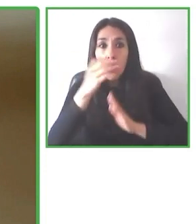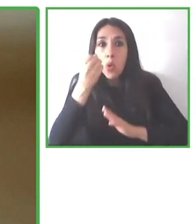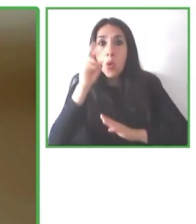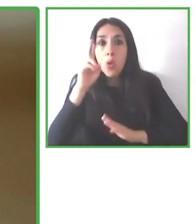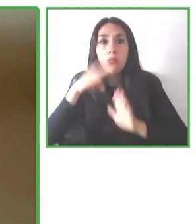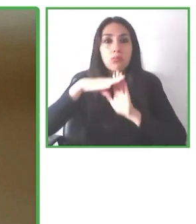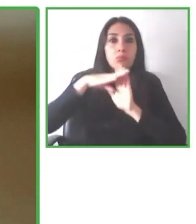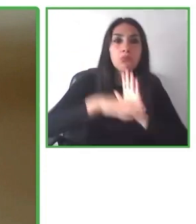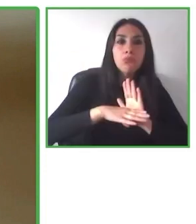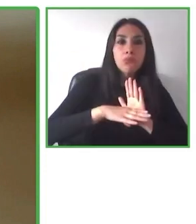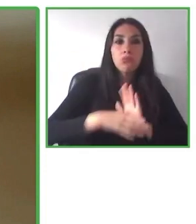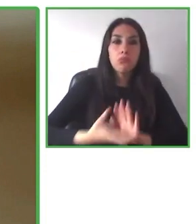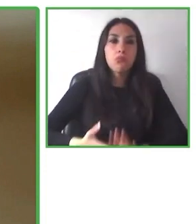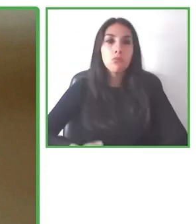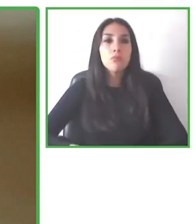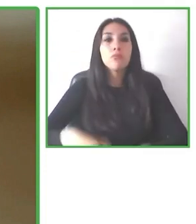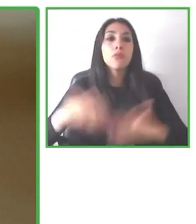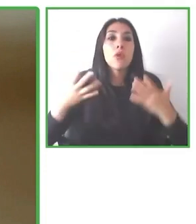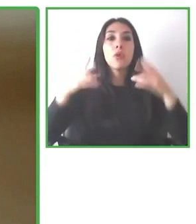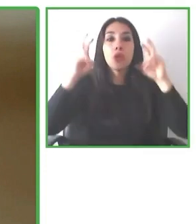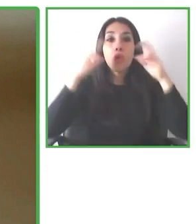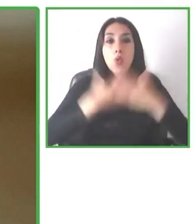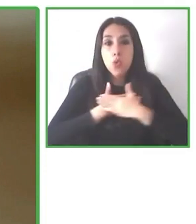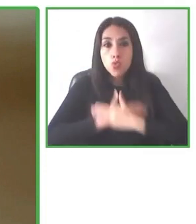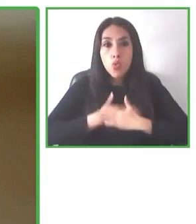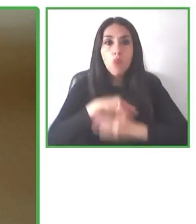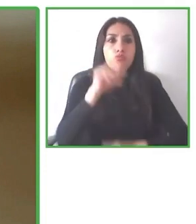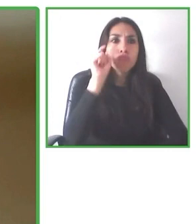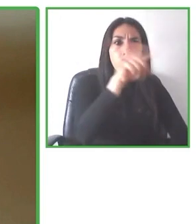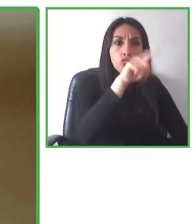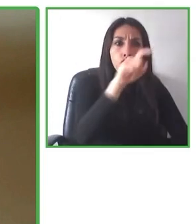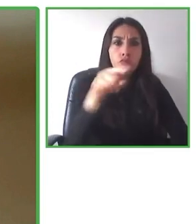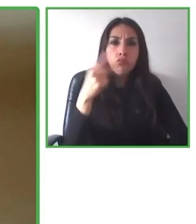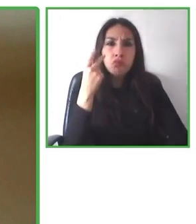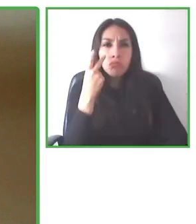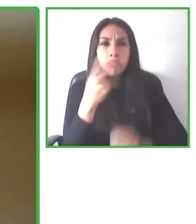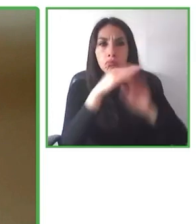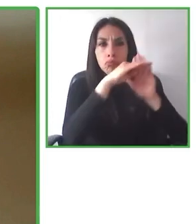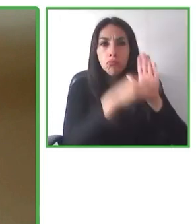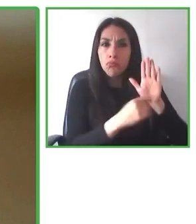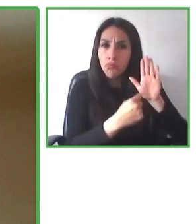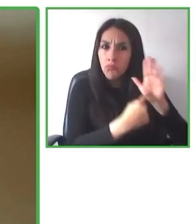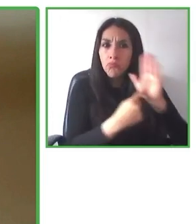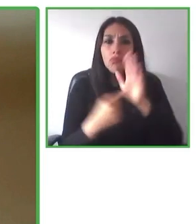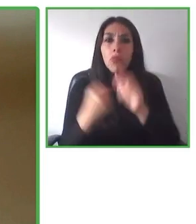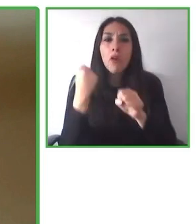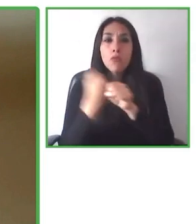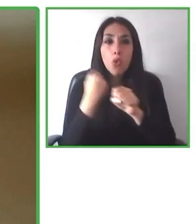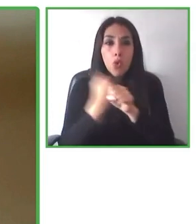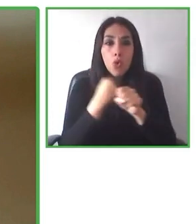Damos recomendaciones a los usuarios de acuerdo a sus necesidades y a la accesibilidad que hay en los destinos donde quieren ir.